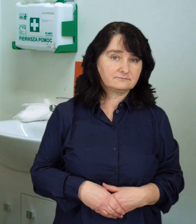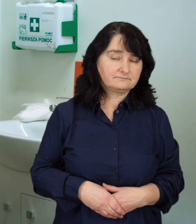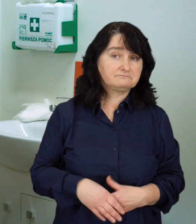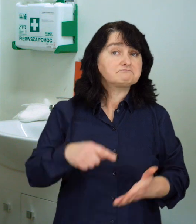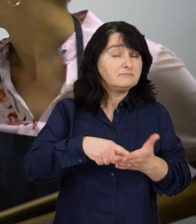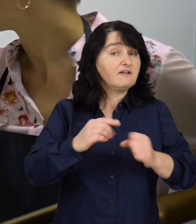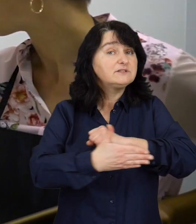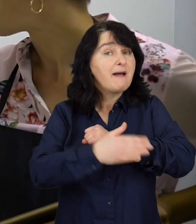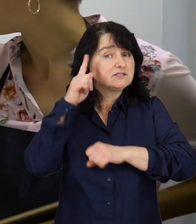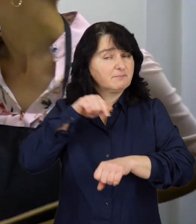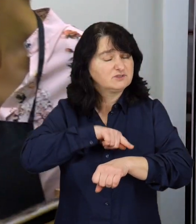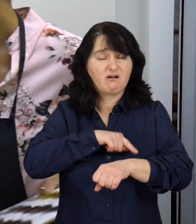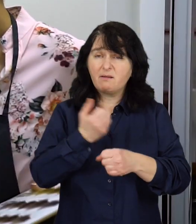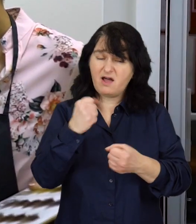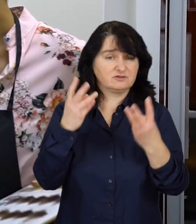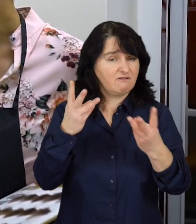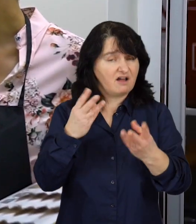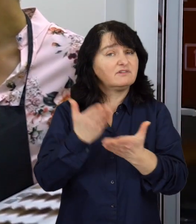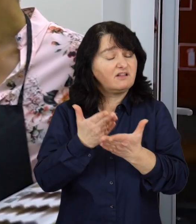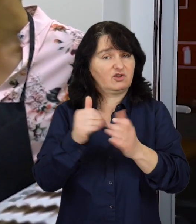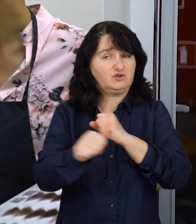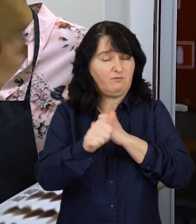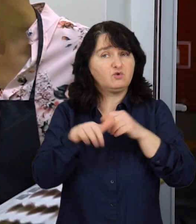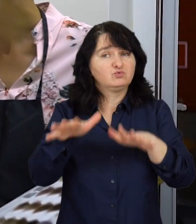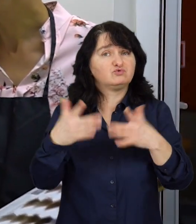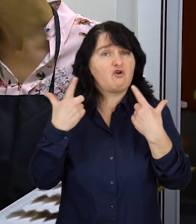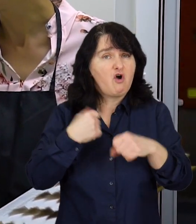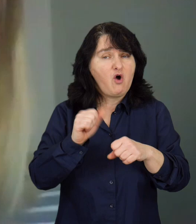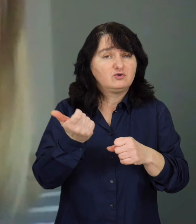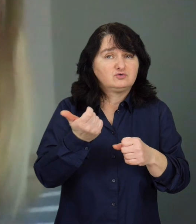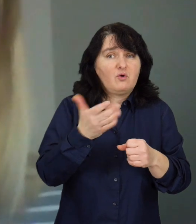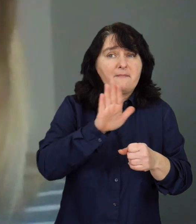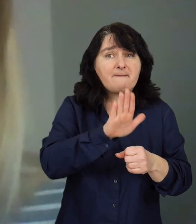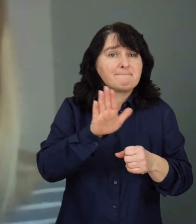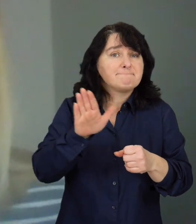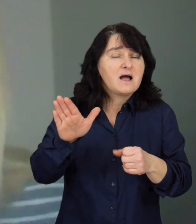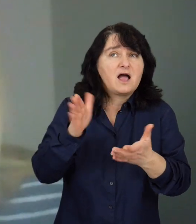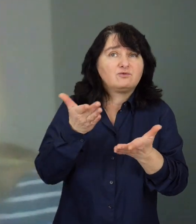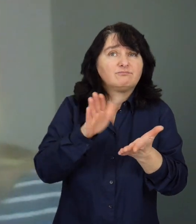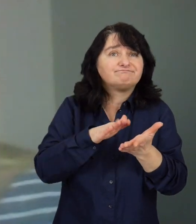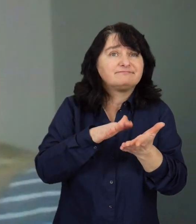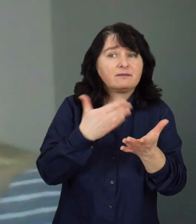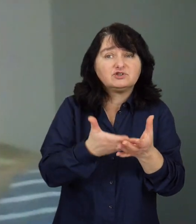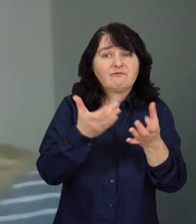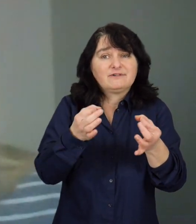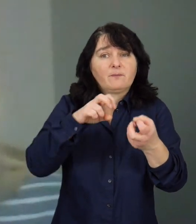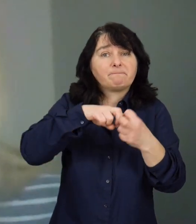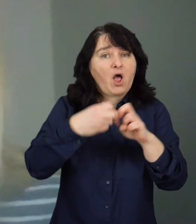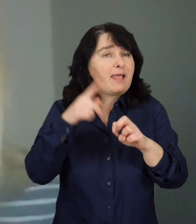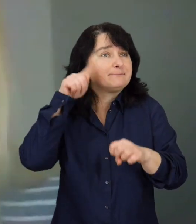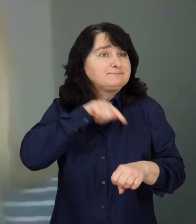Wsparcie psychologiczne jest ważne, ponieważ wiele osób, które się zmagają z problemem psychicznym,